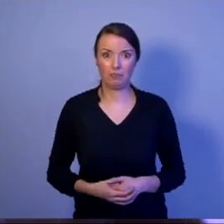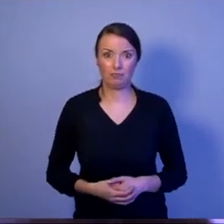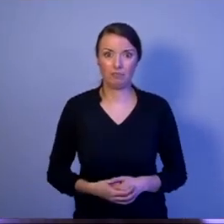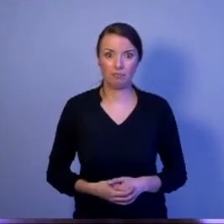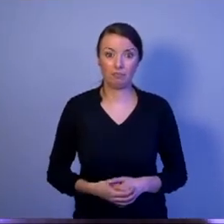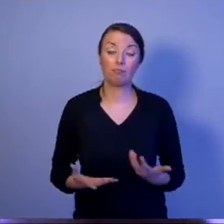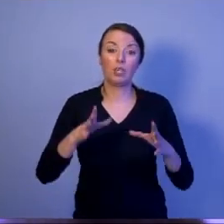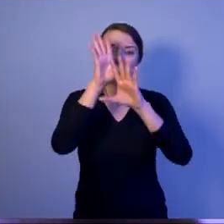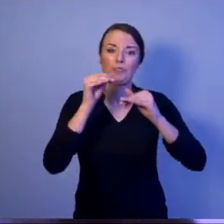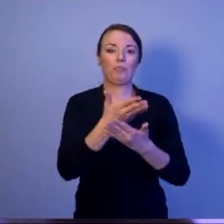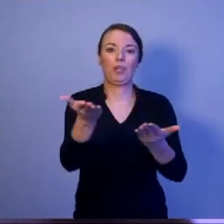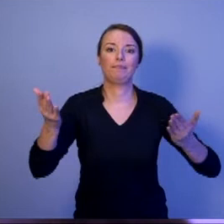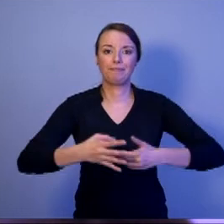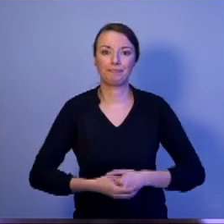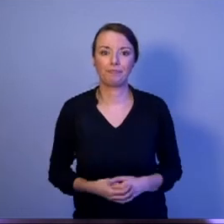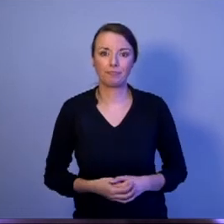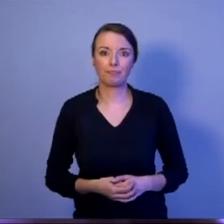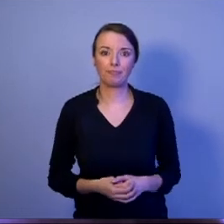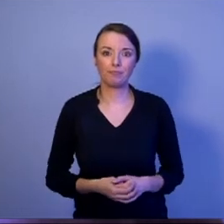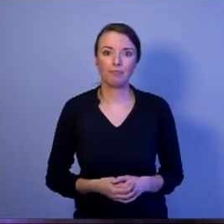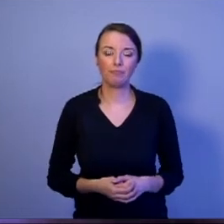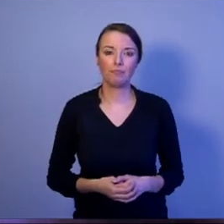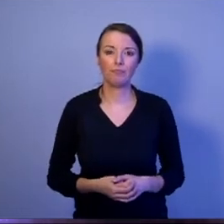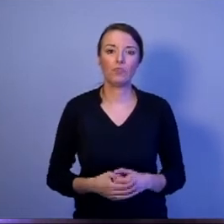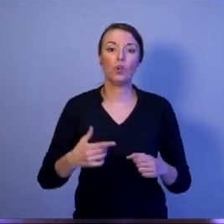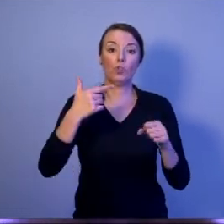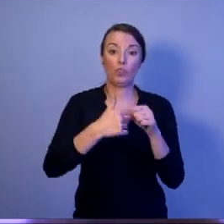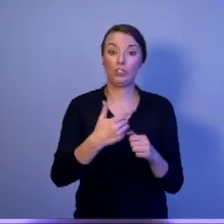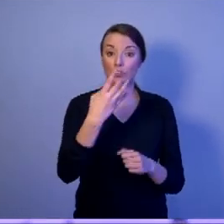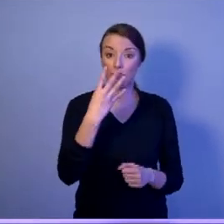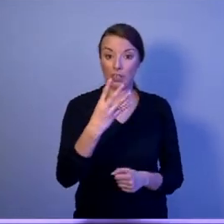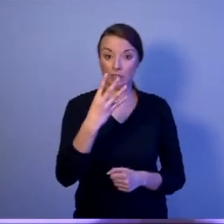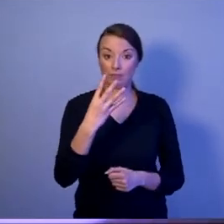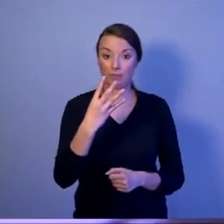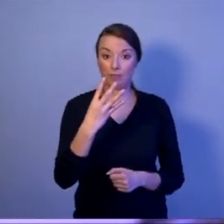Drodzy Państwo, 24-tego dokonacie wyboru.